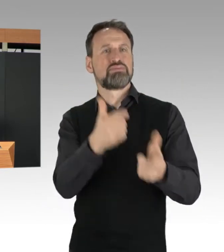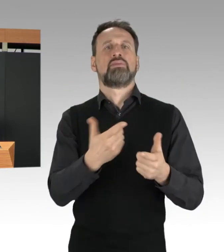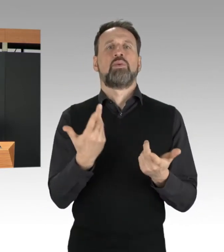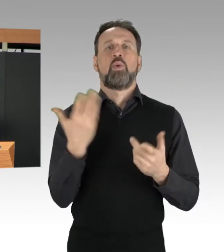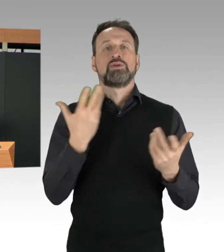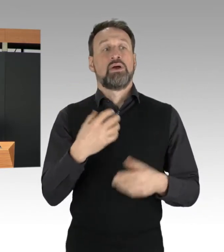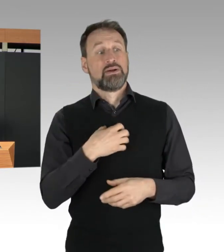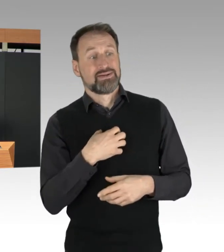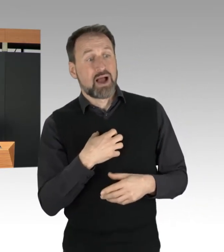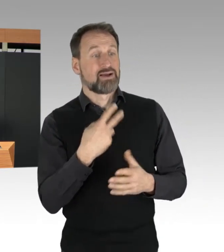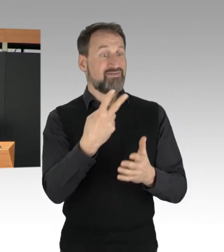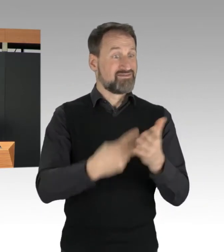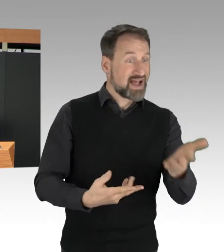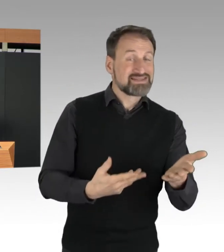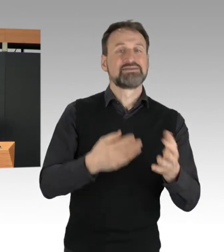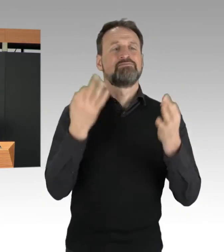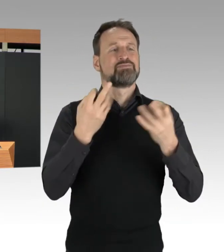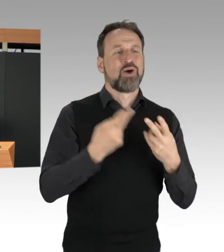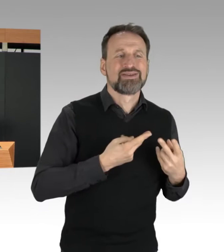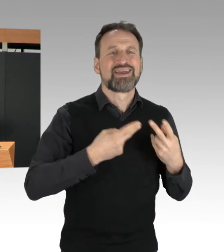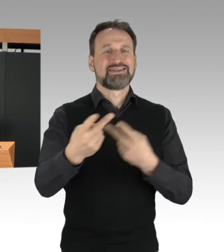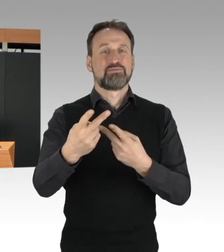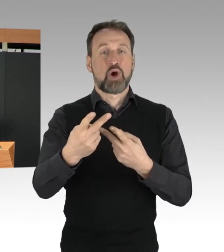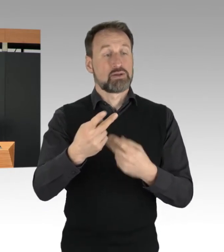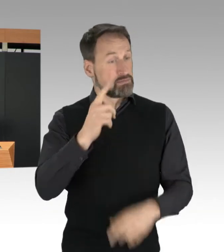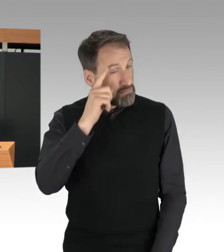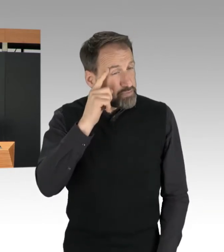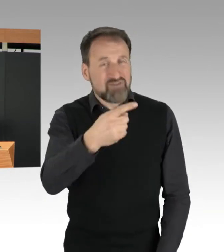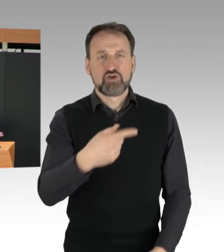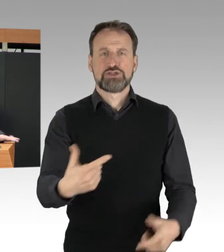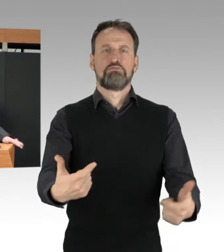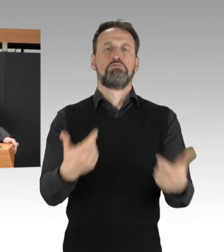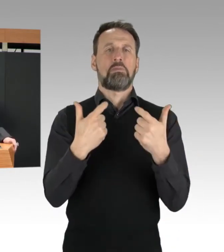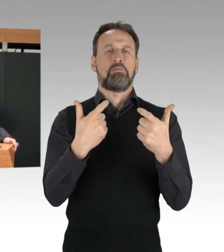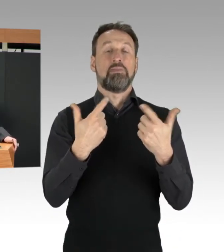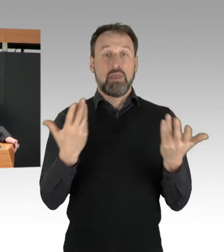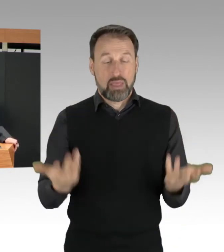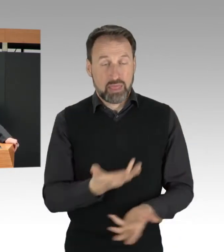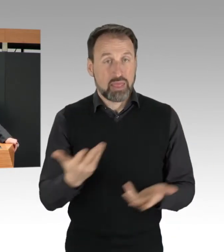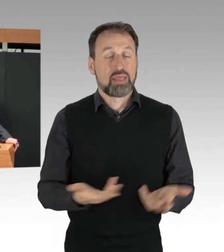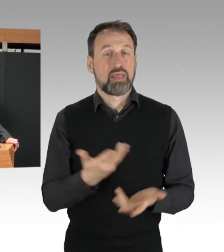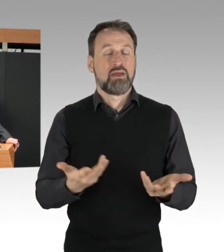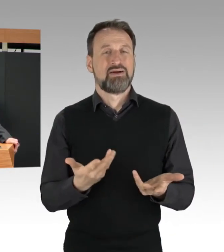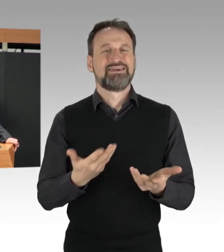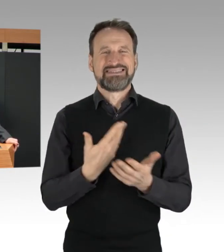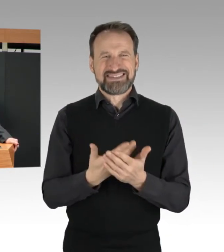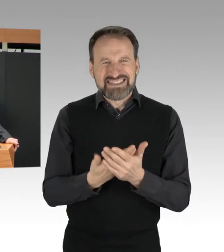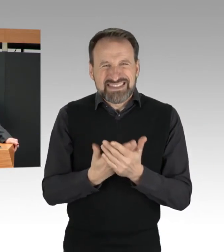werden bewusst versperrt. Damit geht das, was diese Aktivisten hier tun,